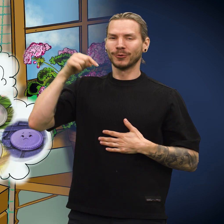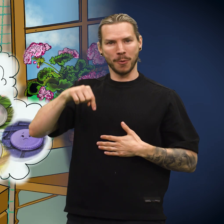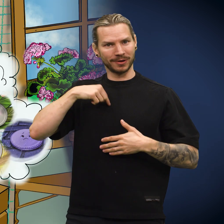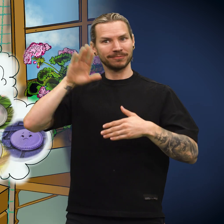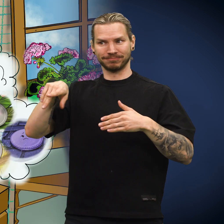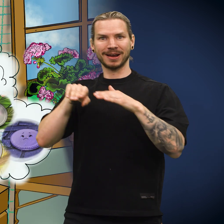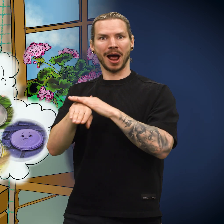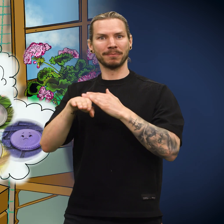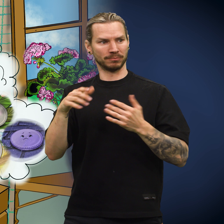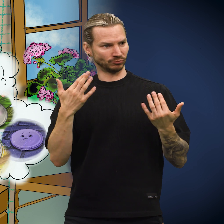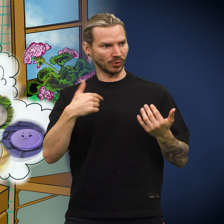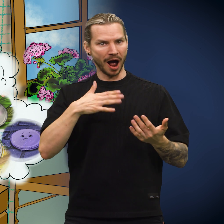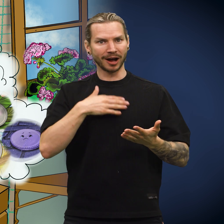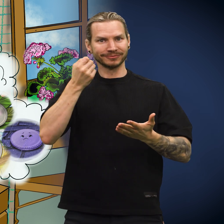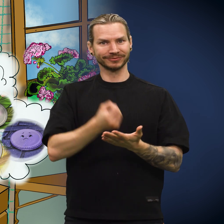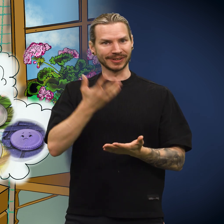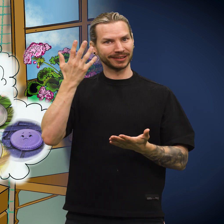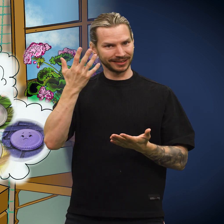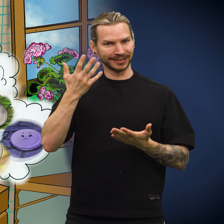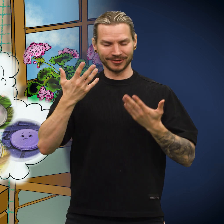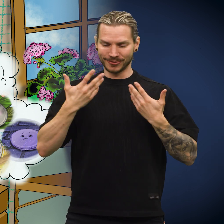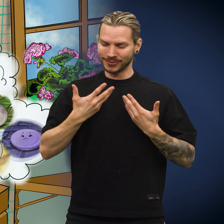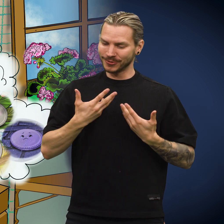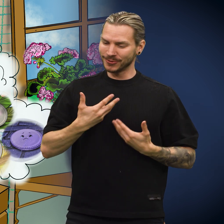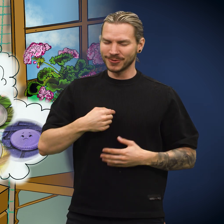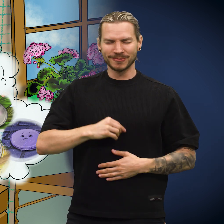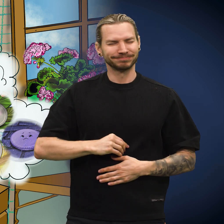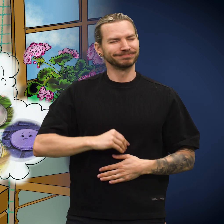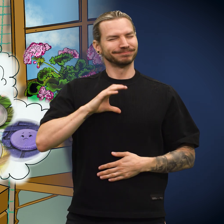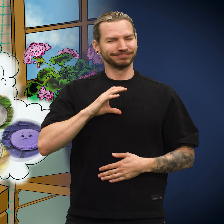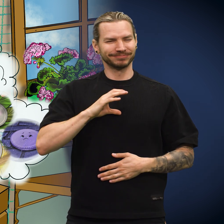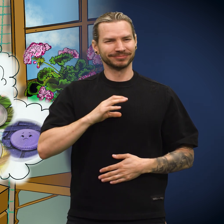«Nå er jeg endelig hjemme, hvor jeg har verdi», sa skillingen.